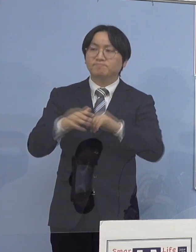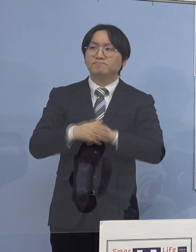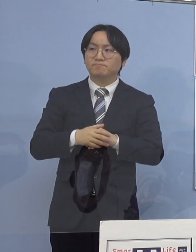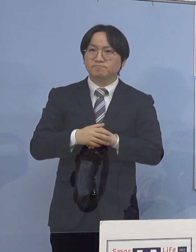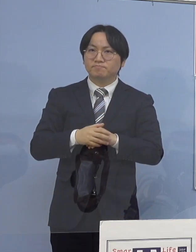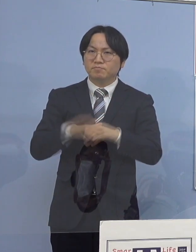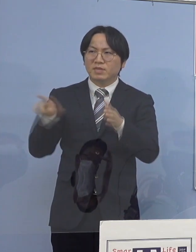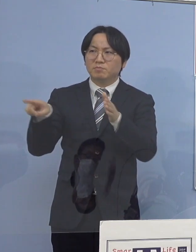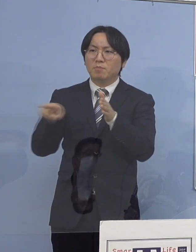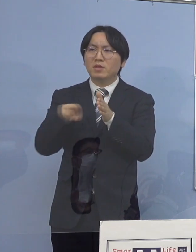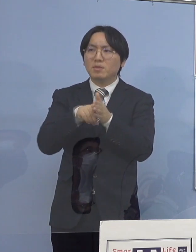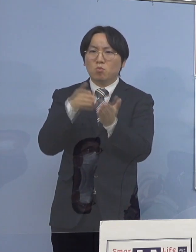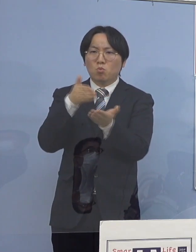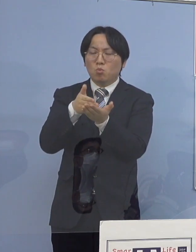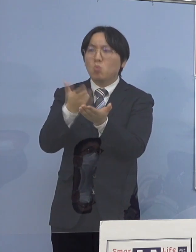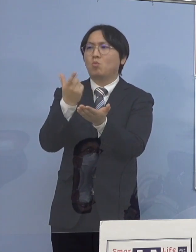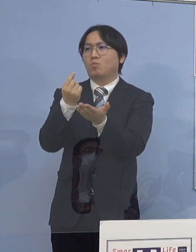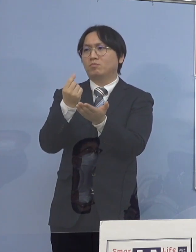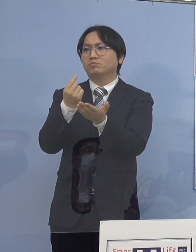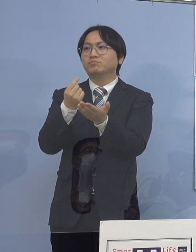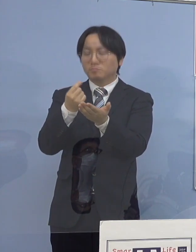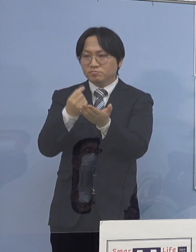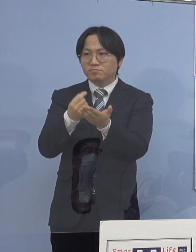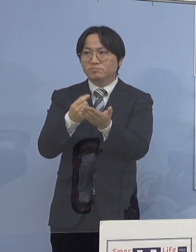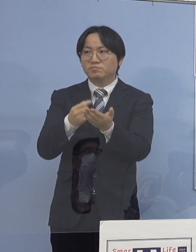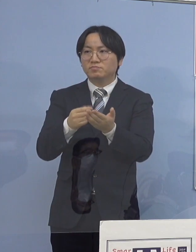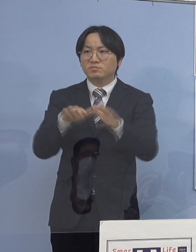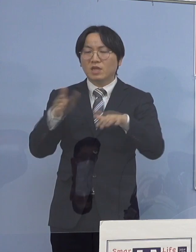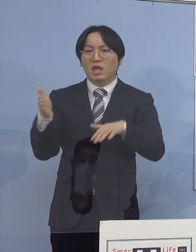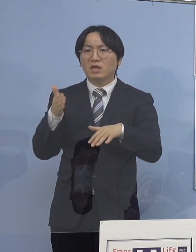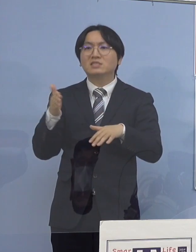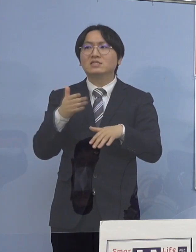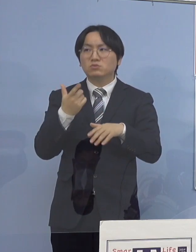昨今の状況 もちろん高齢者の方が増えるというのは